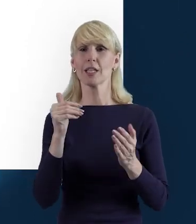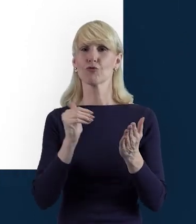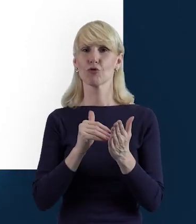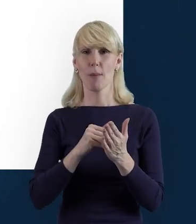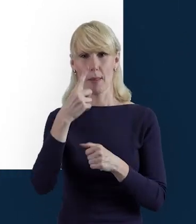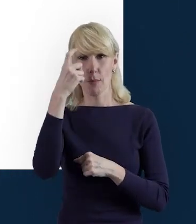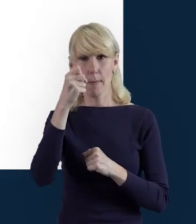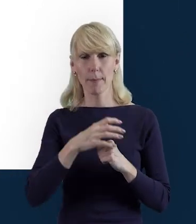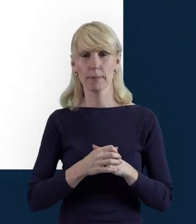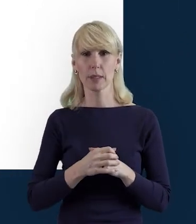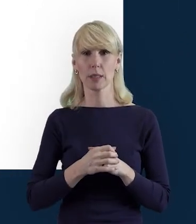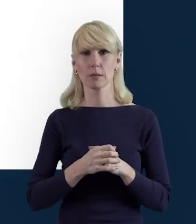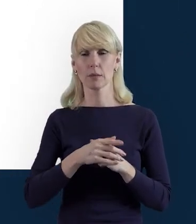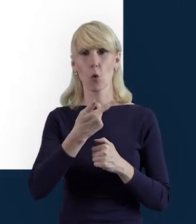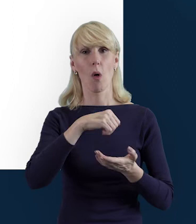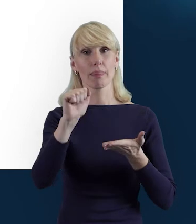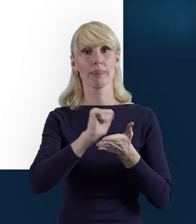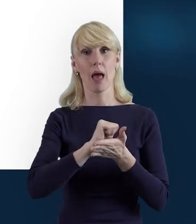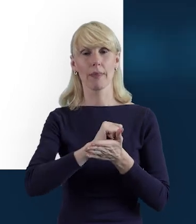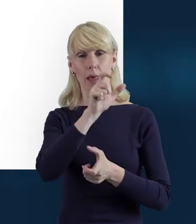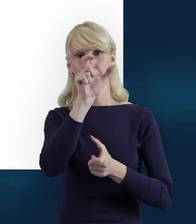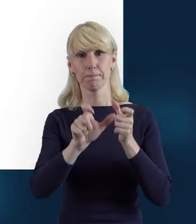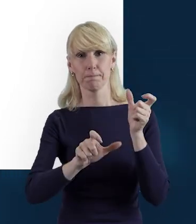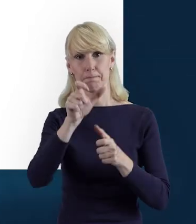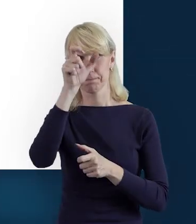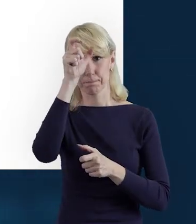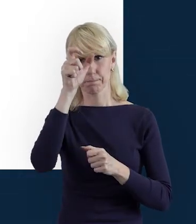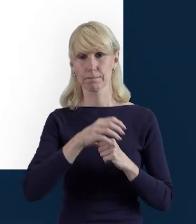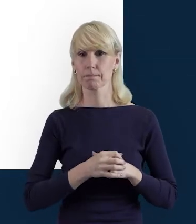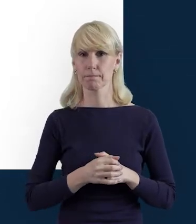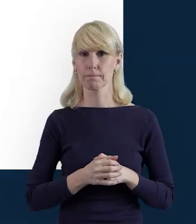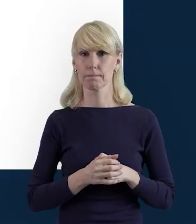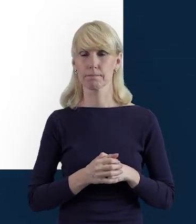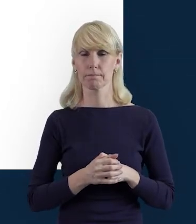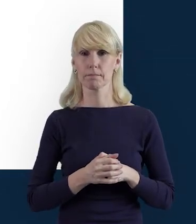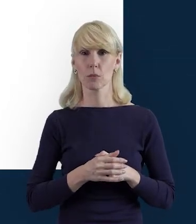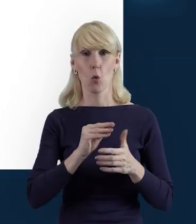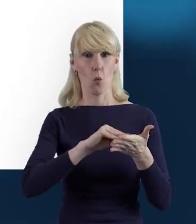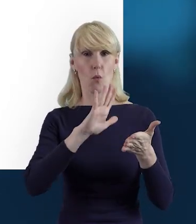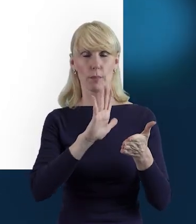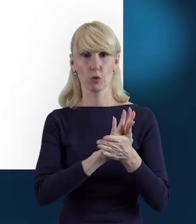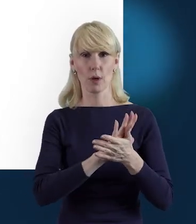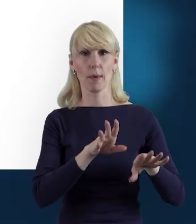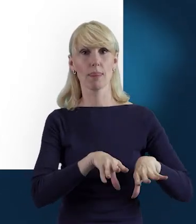że te dane personelu, wpisujemy tutaj te dane na początku,